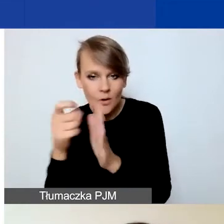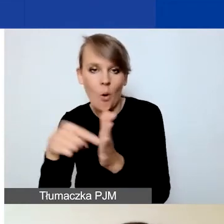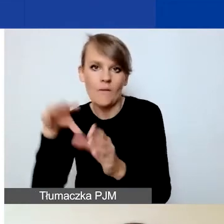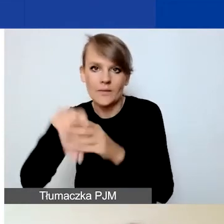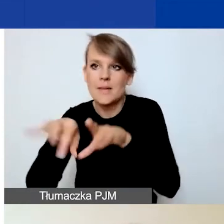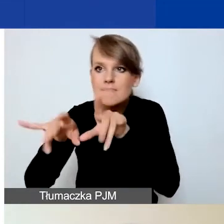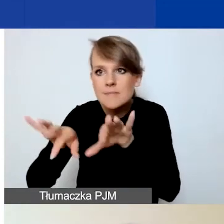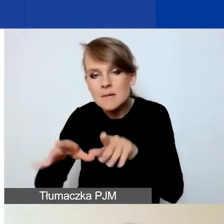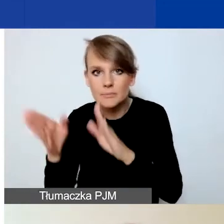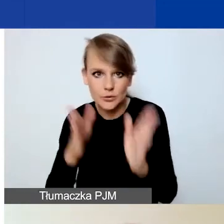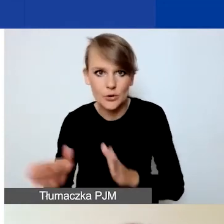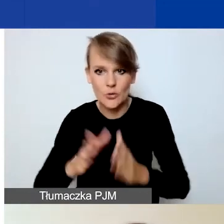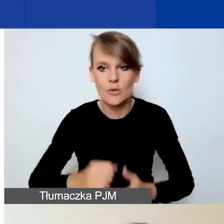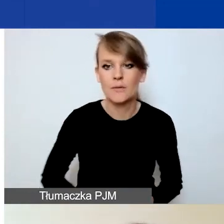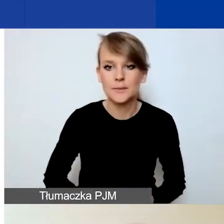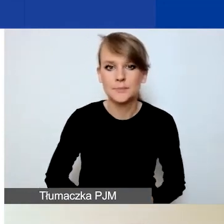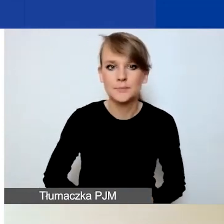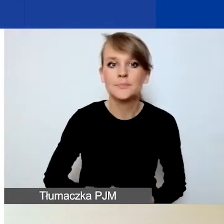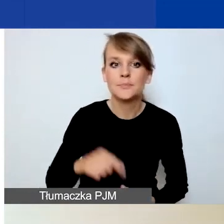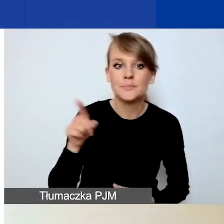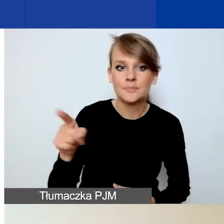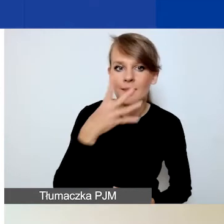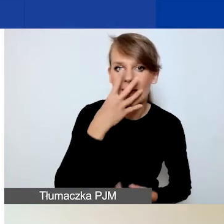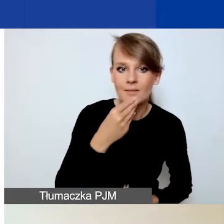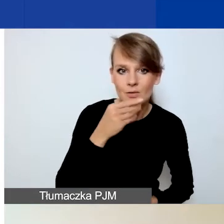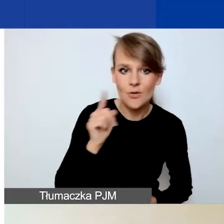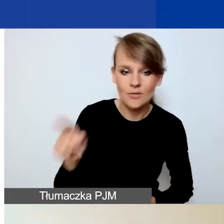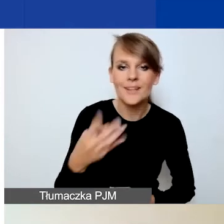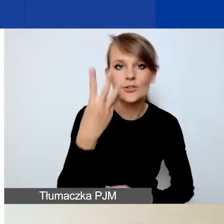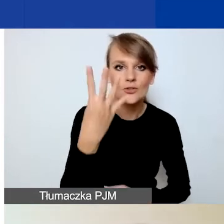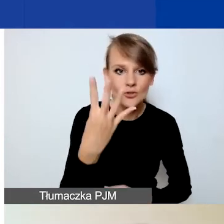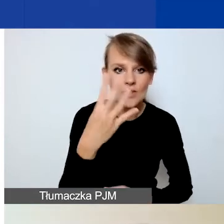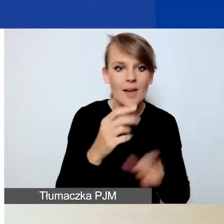Tak ten panel wygląda. Jak państwo widzą mamy cztery zakładki: A, B, C i D.